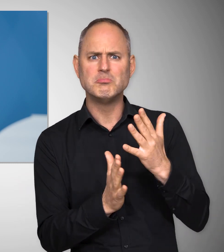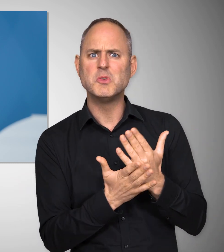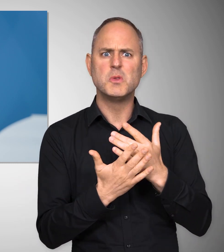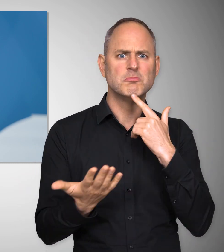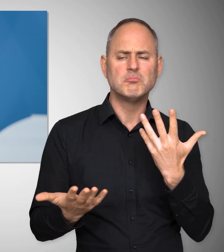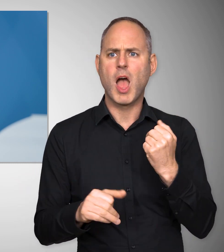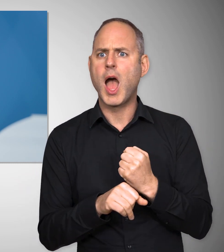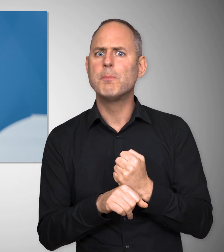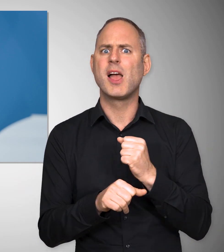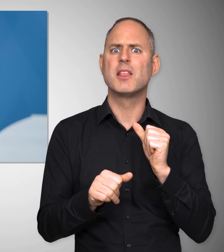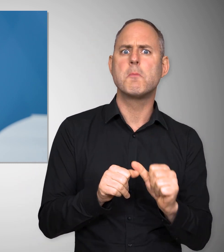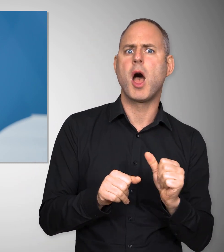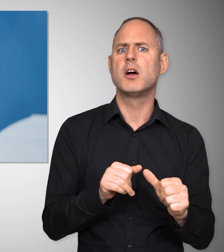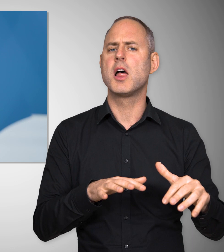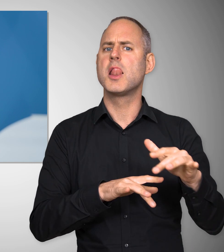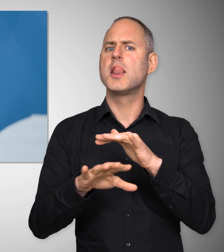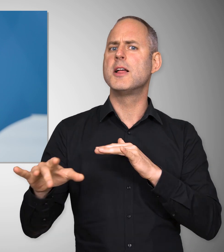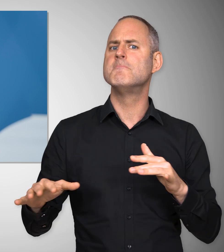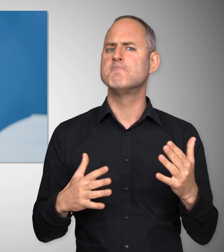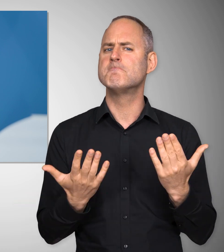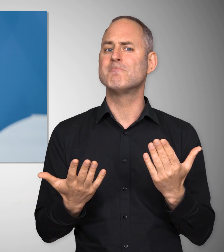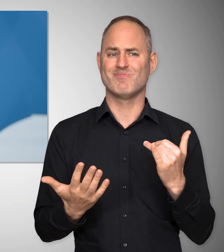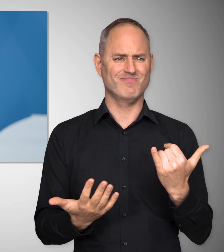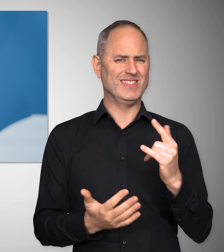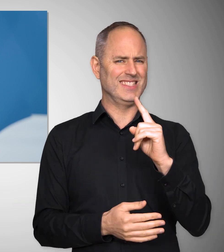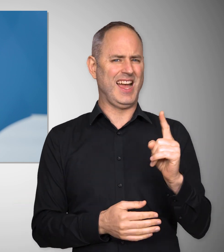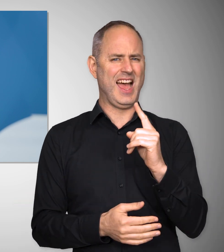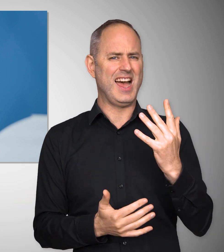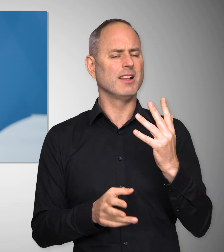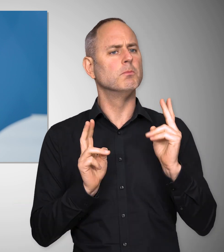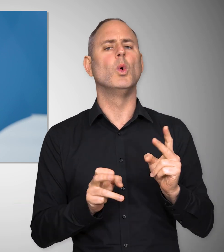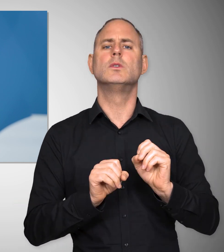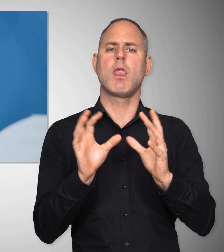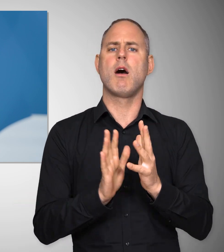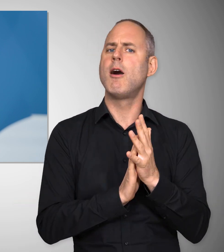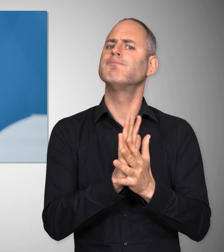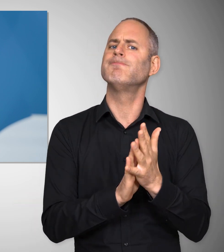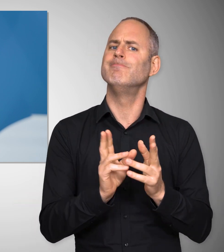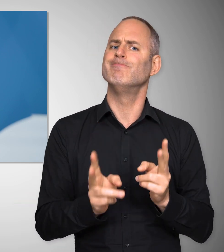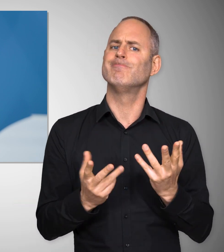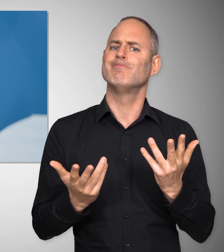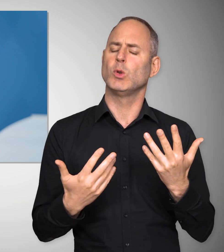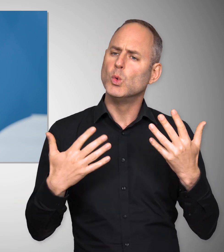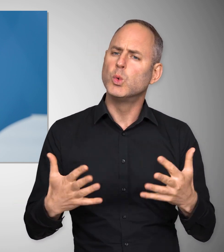Manche sprechen schon vom Arbeiter- oder Arbeiterinnenmangel. Das ist eine Zeit, in der man erneut betonen muss,